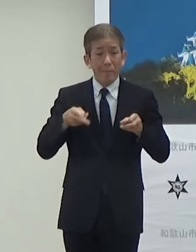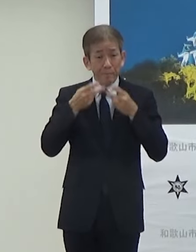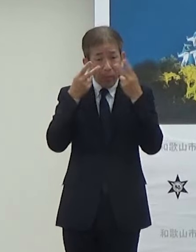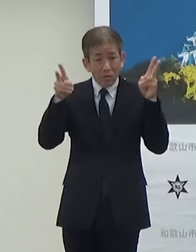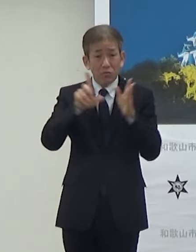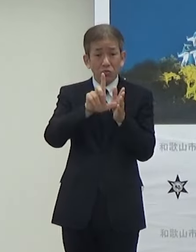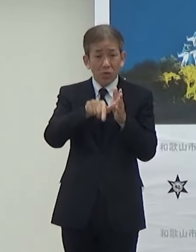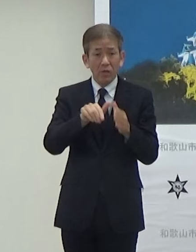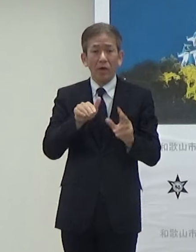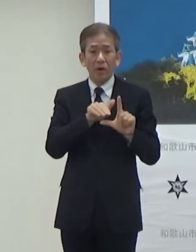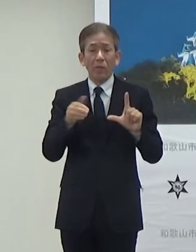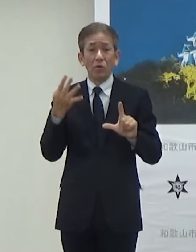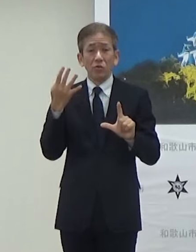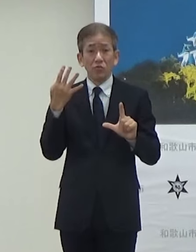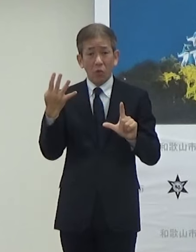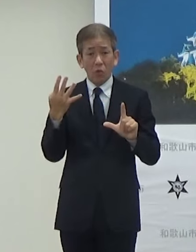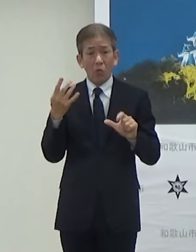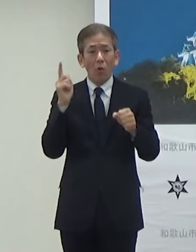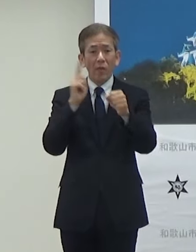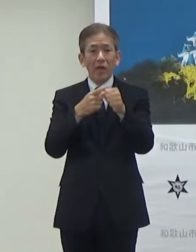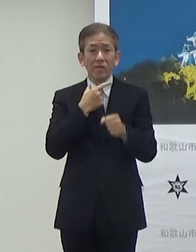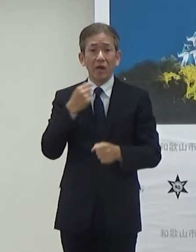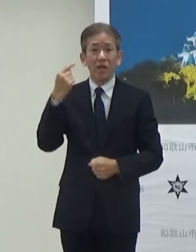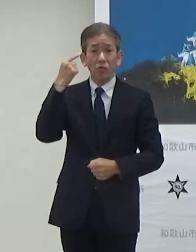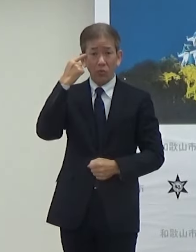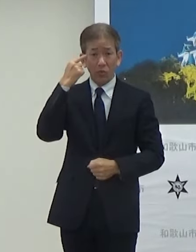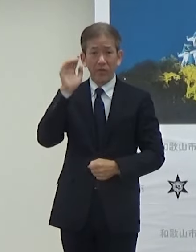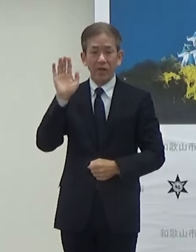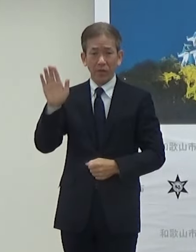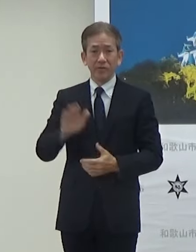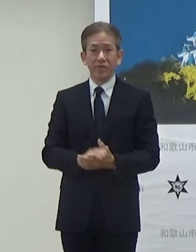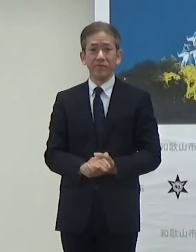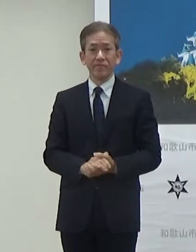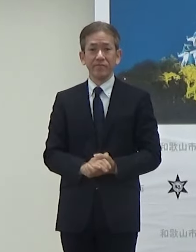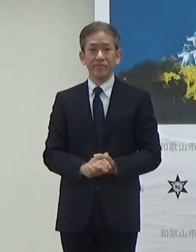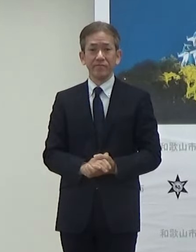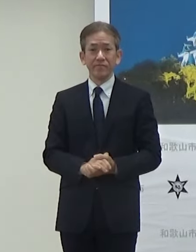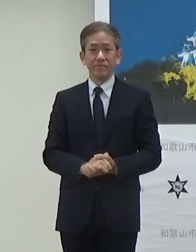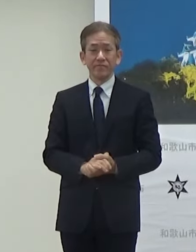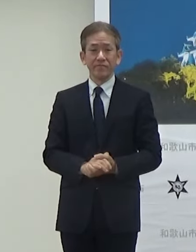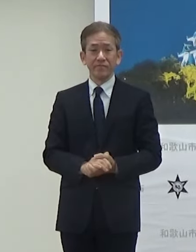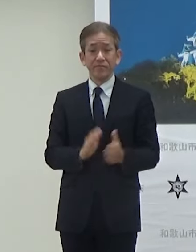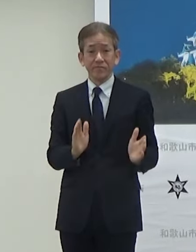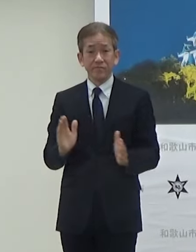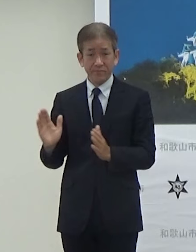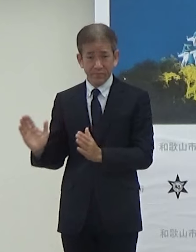いきたいと思います次お願いします